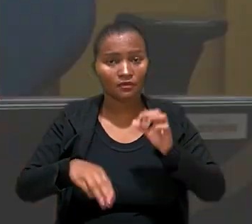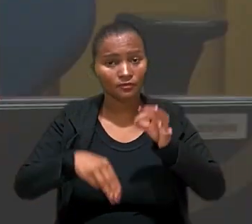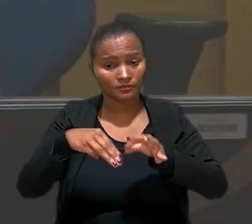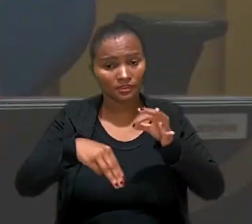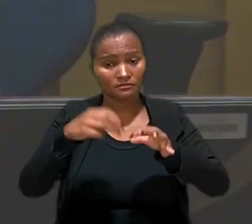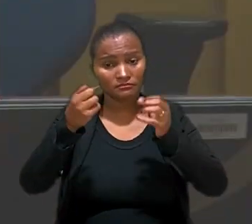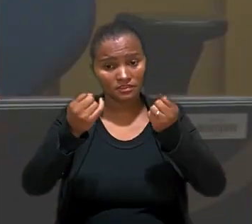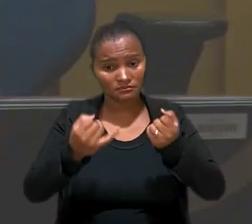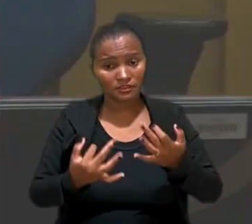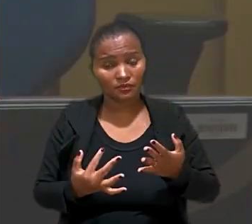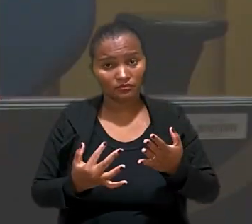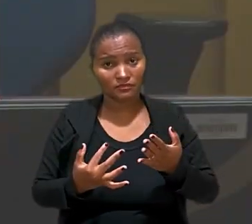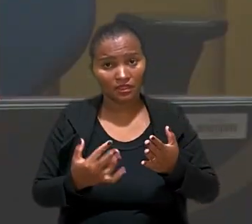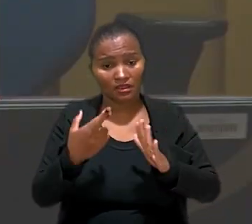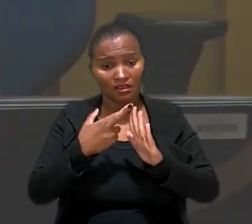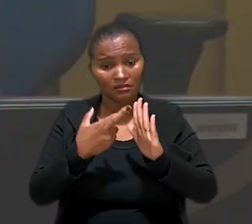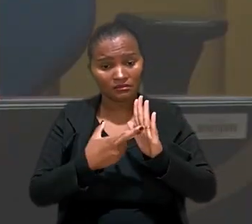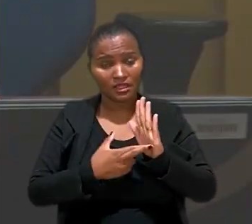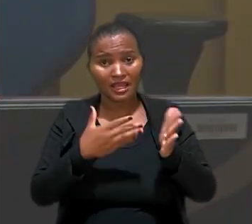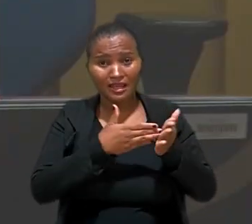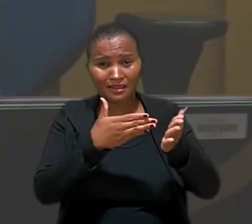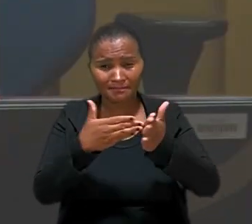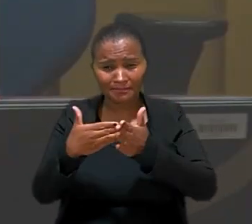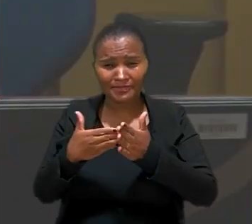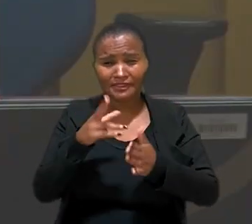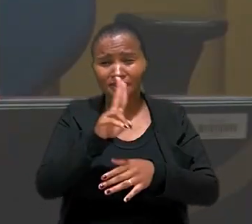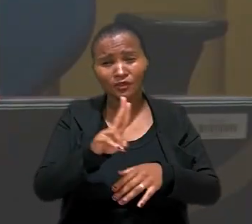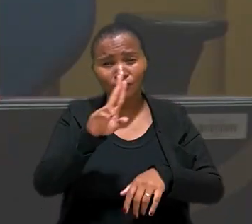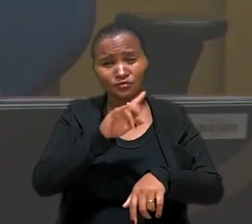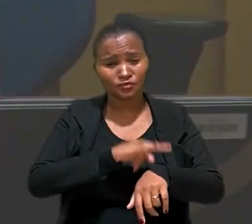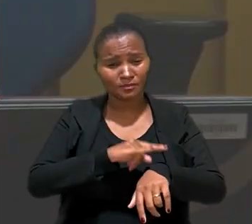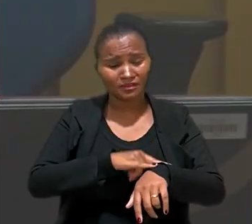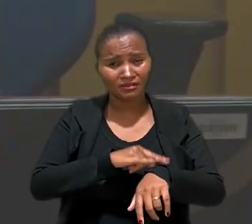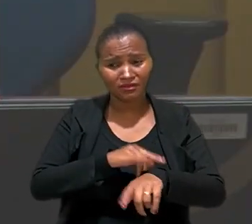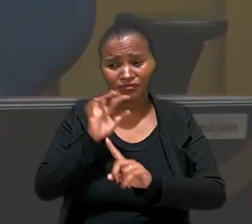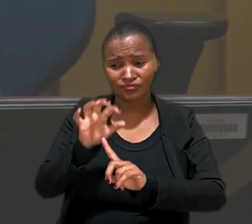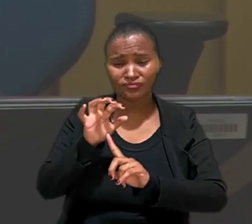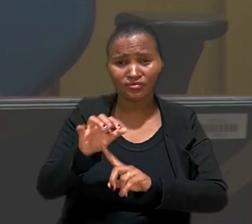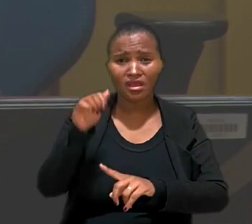ministro explicou que o mecanismo que restringe o uso dos banheiros, induz a trabalhadora a